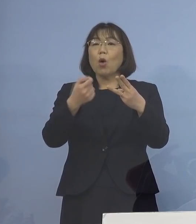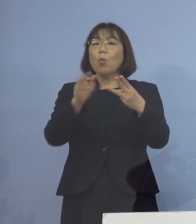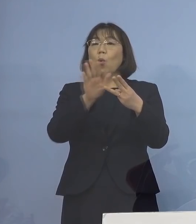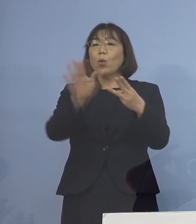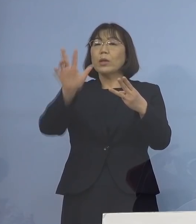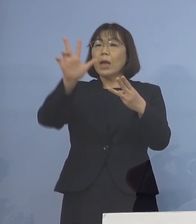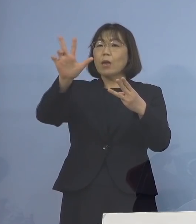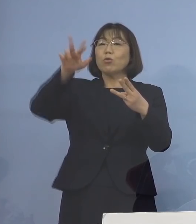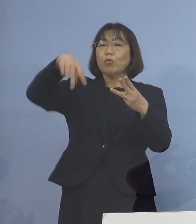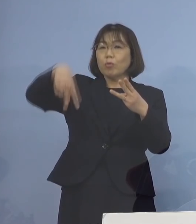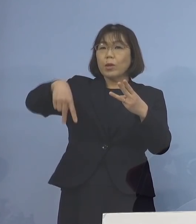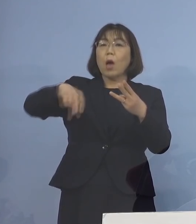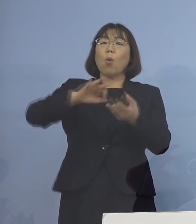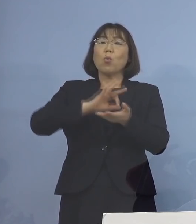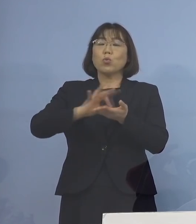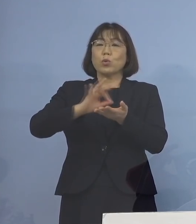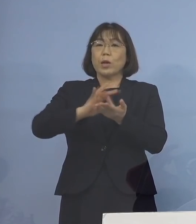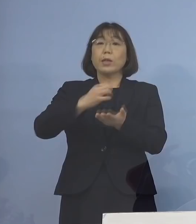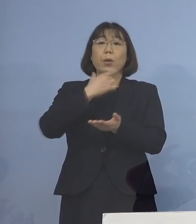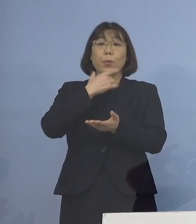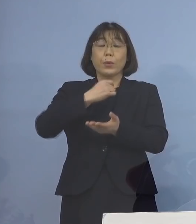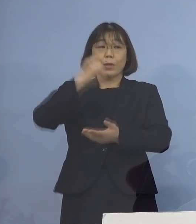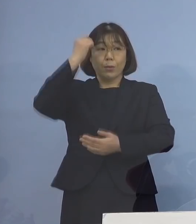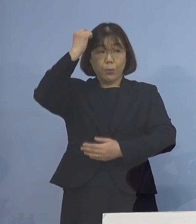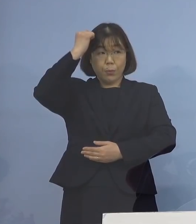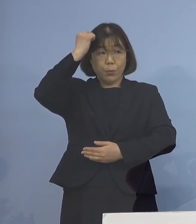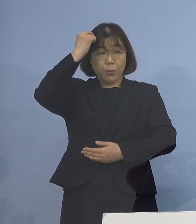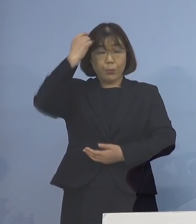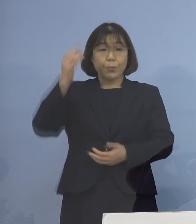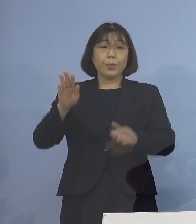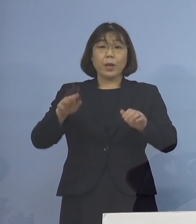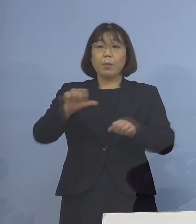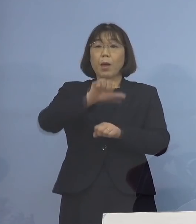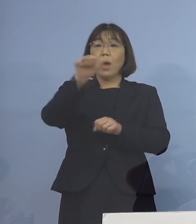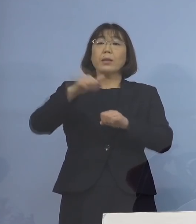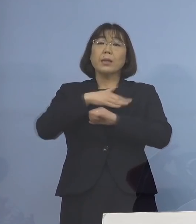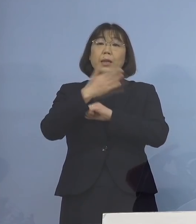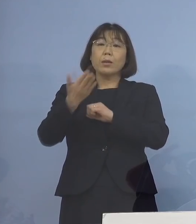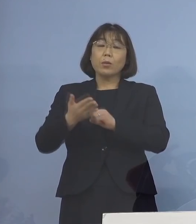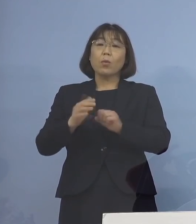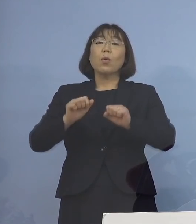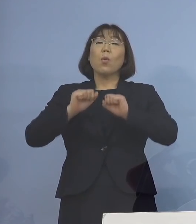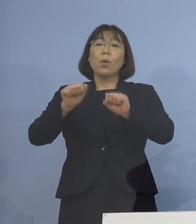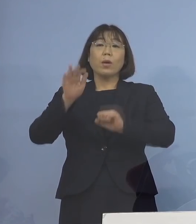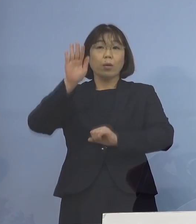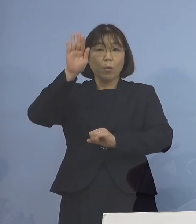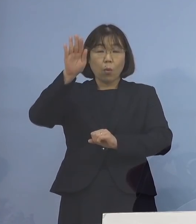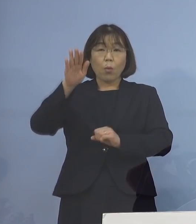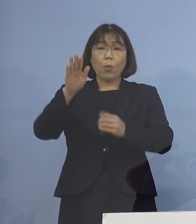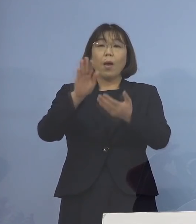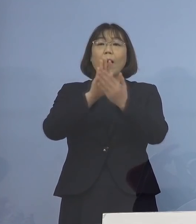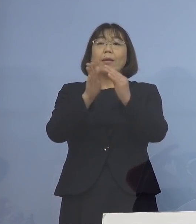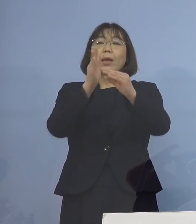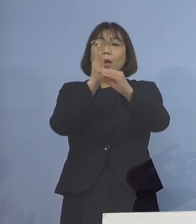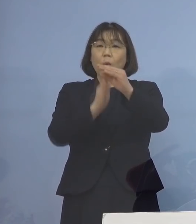ご活用いただければということで 今「アスティとくしま」で行い 今後、県央、県西、県南と